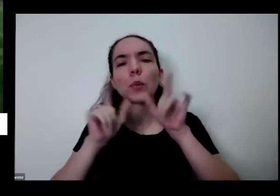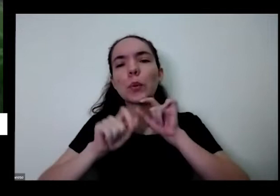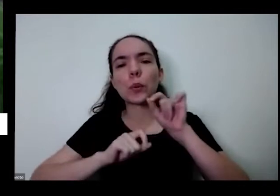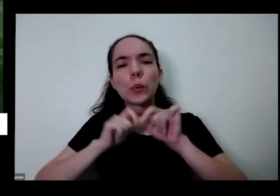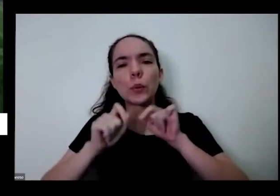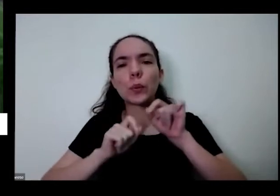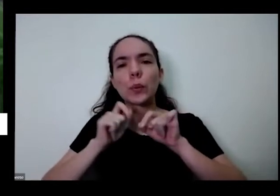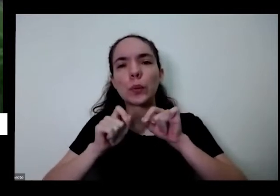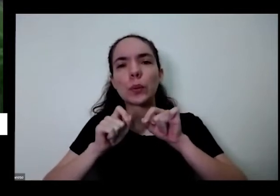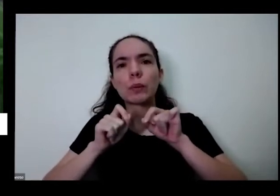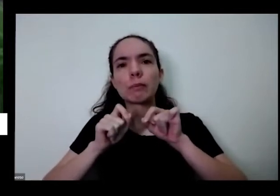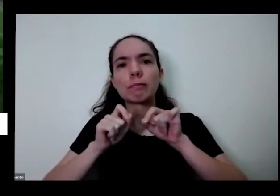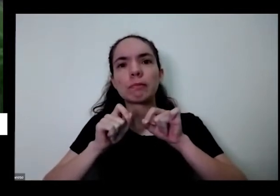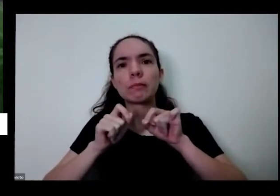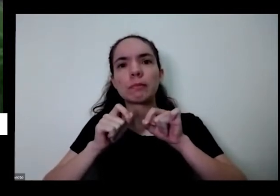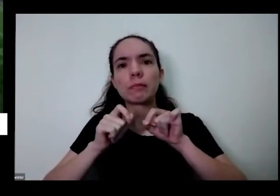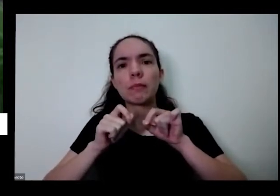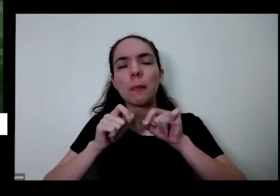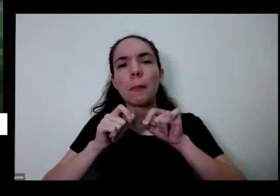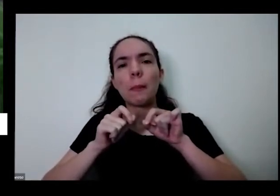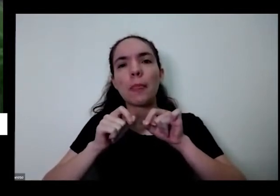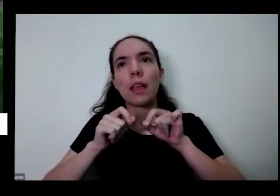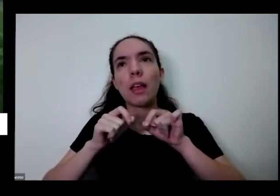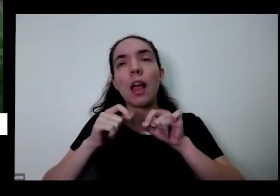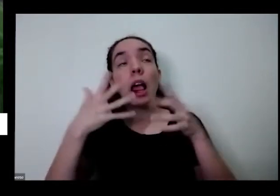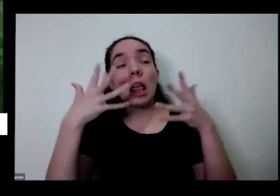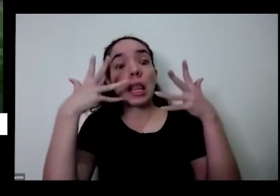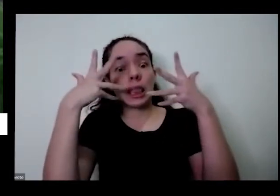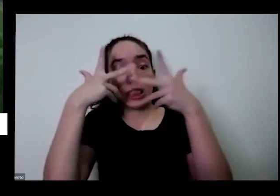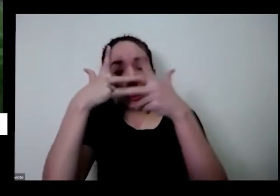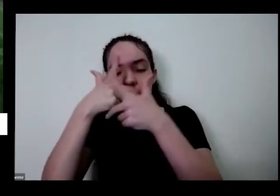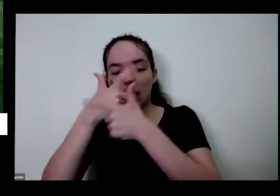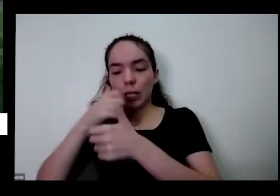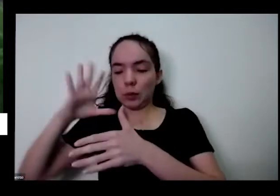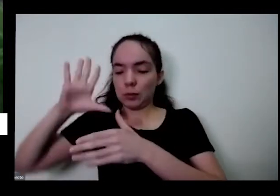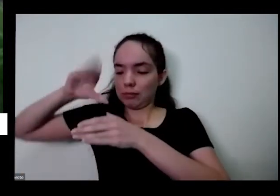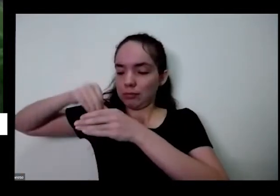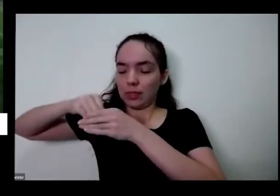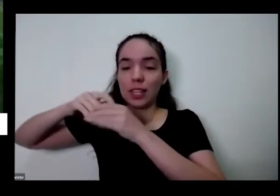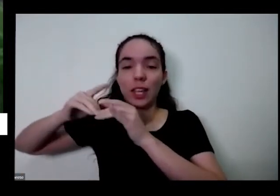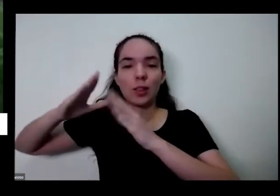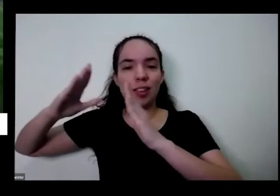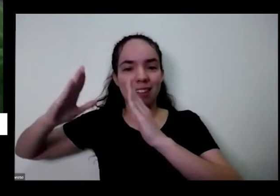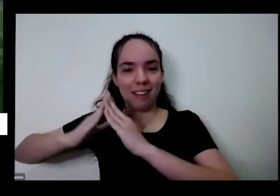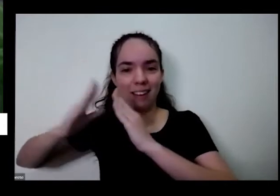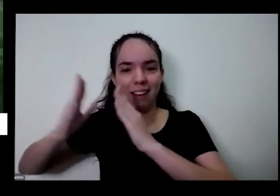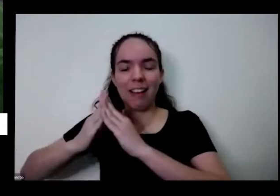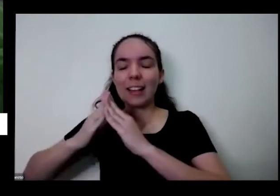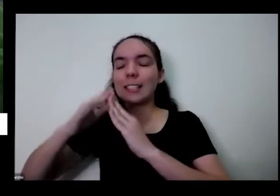outro efeito repelente história toda a beleza por dentro da casa da gente todo o perfume né olha só